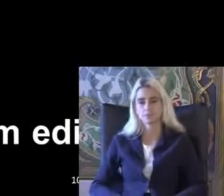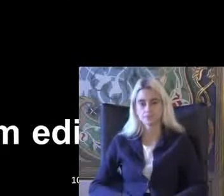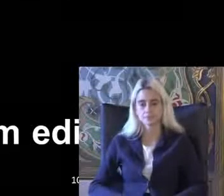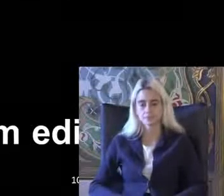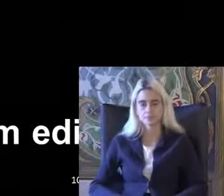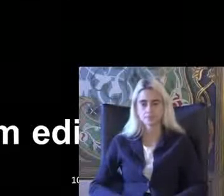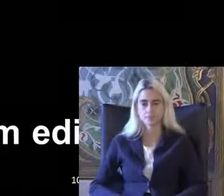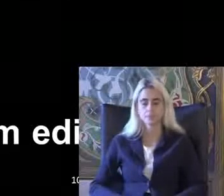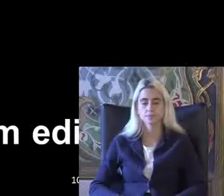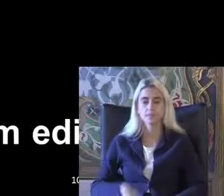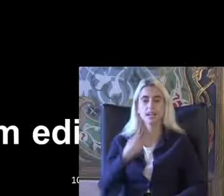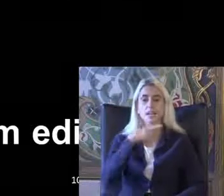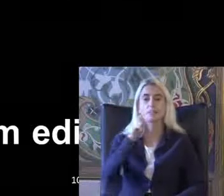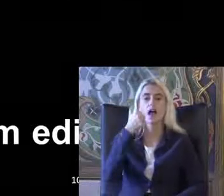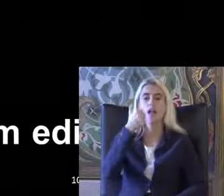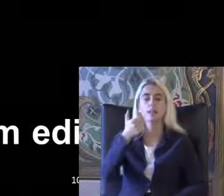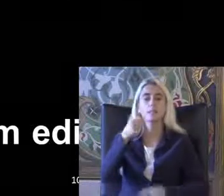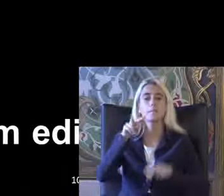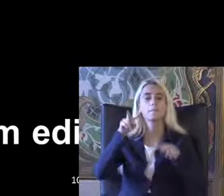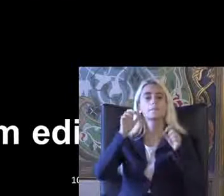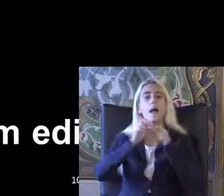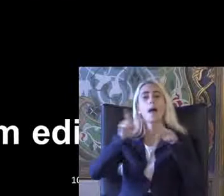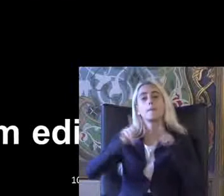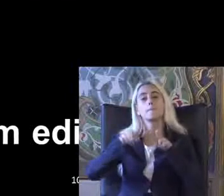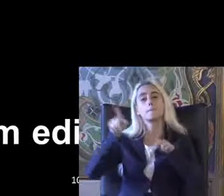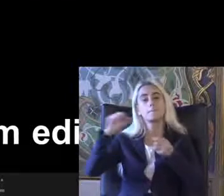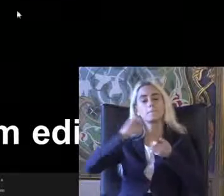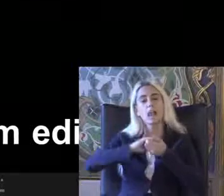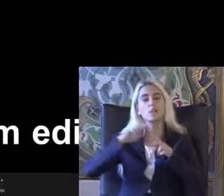2006'da Birleşmiş Milletler engelli haklarına ilişkin sözleşme